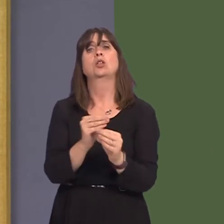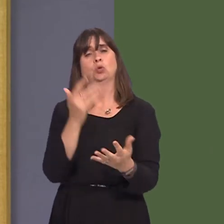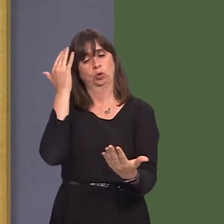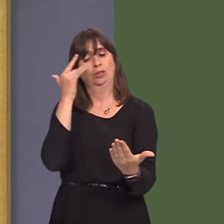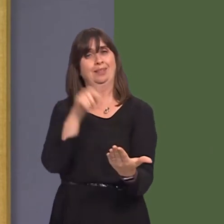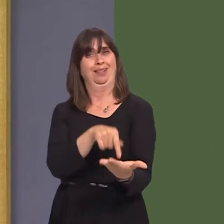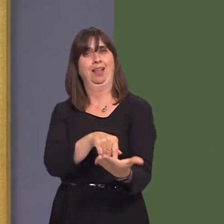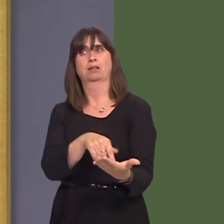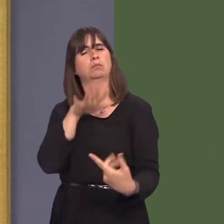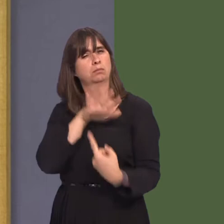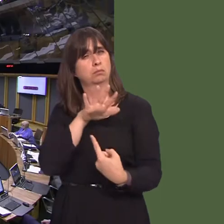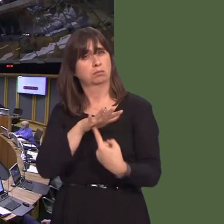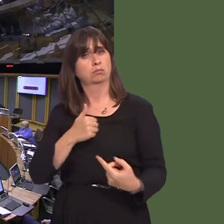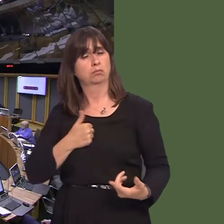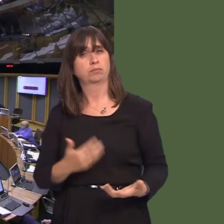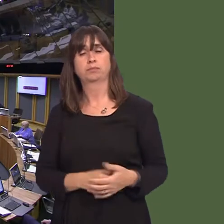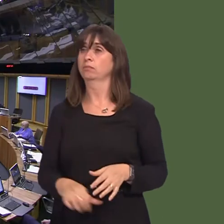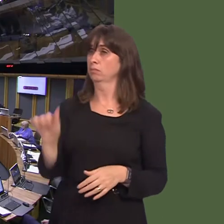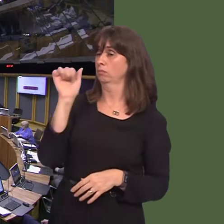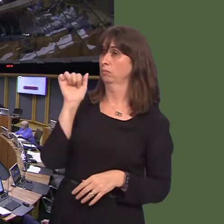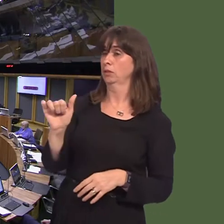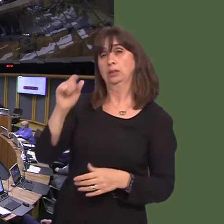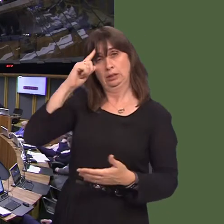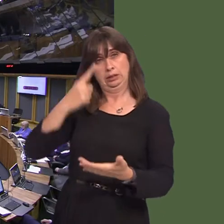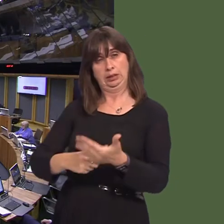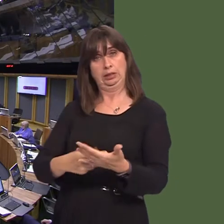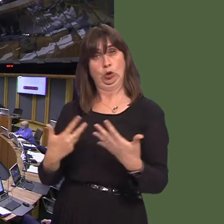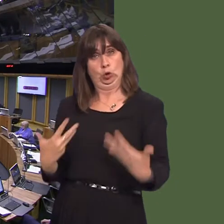Carwyn Jones AM: It's right to say that no decisions have been made. It is hugely important,